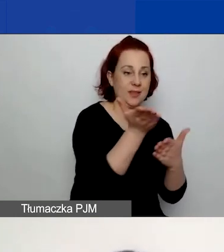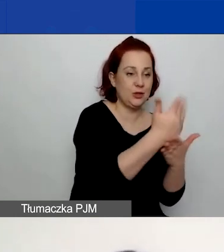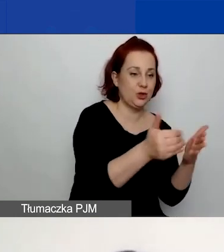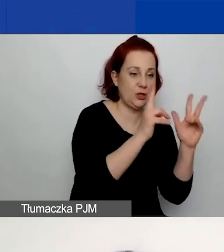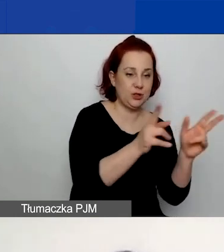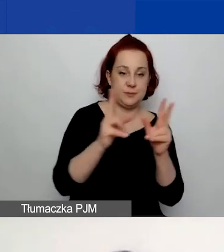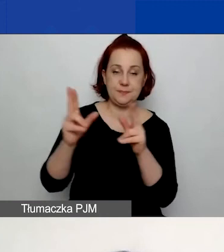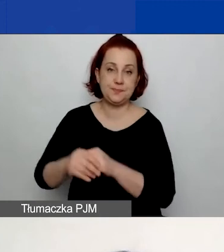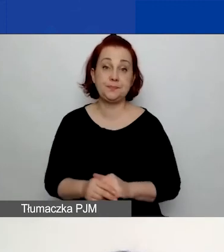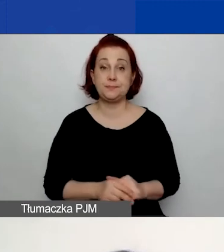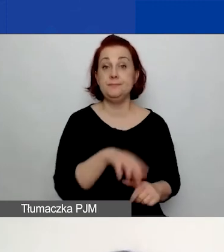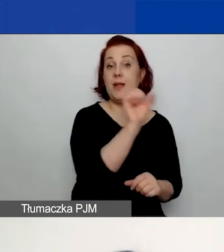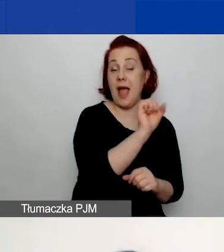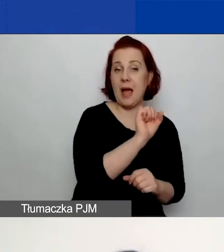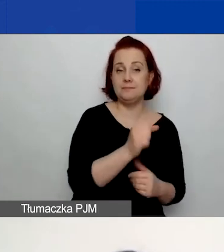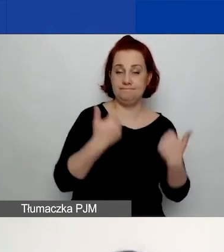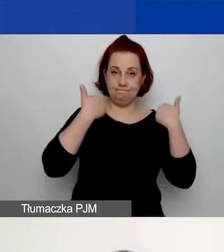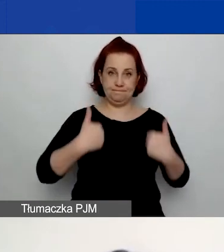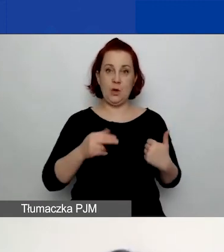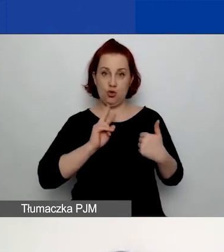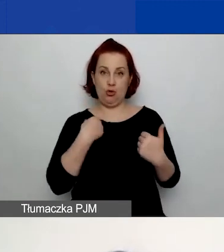W części A. dotyczącej wnioskodawcy są podstawowe dane.